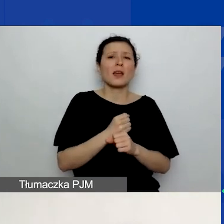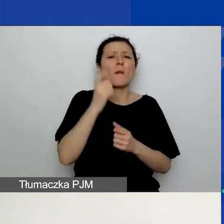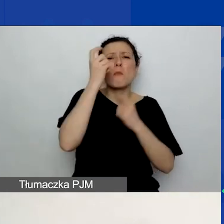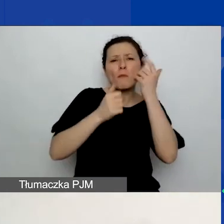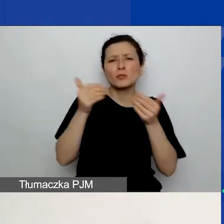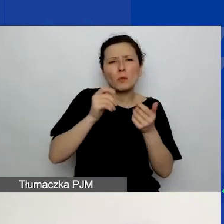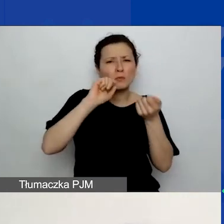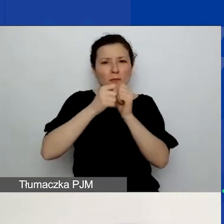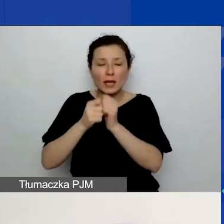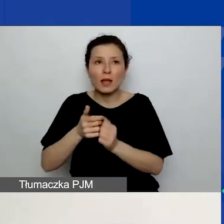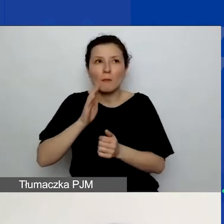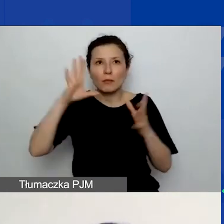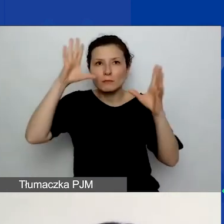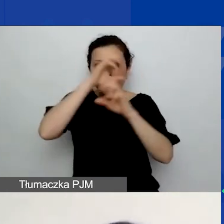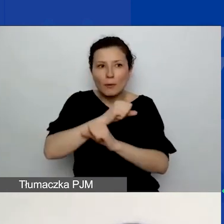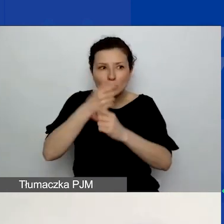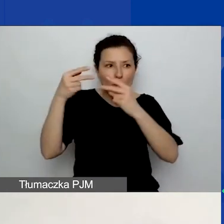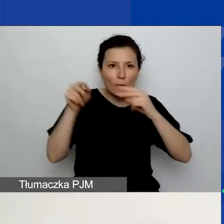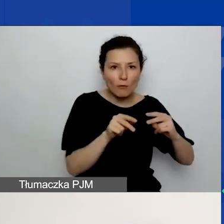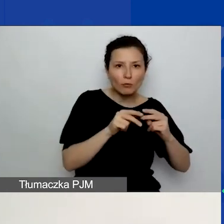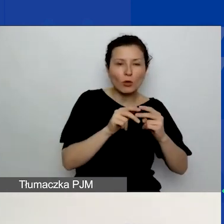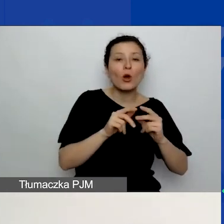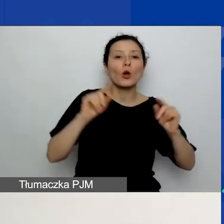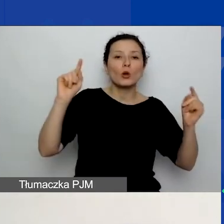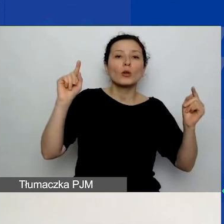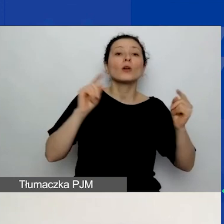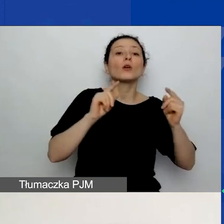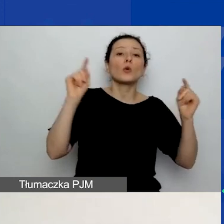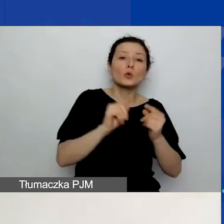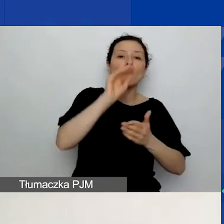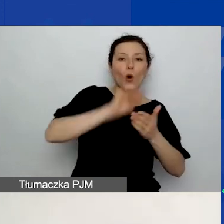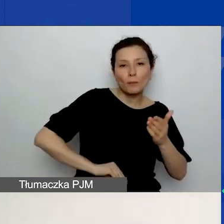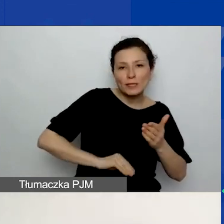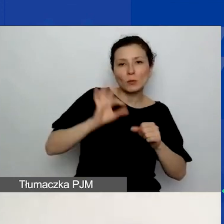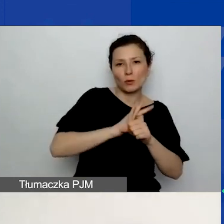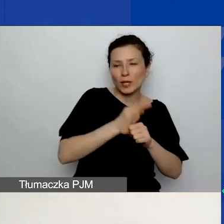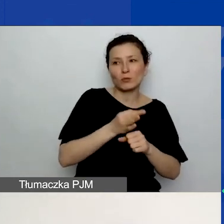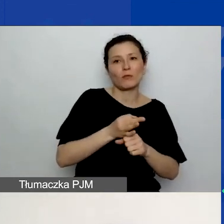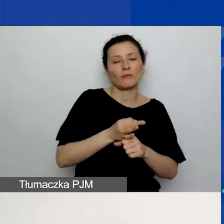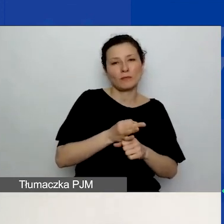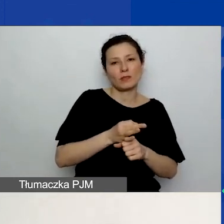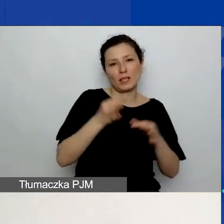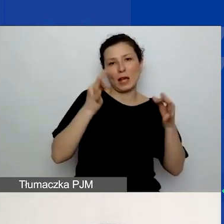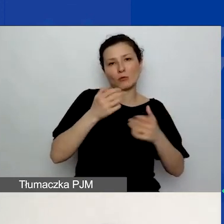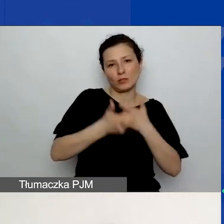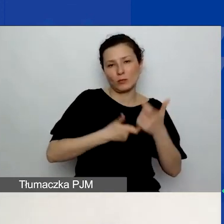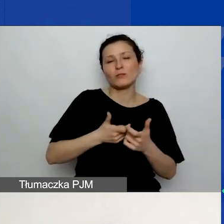Potem np. zapomnicie wrócić do streszczenia i je zaktualizować. Więc radzimy dodać je na końcu.